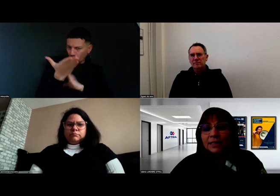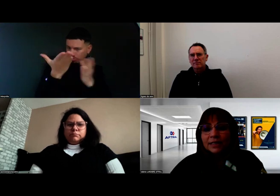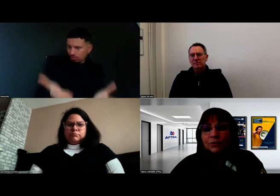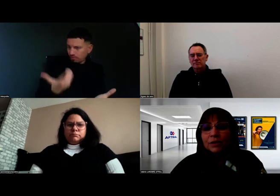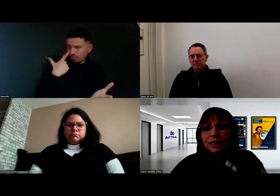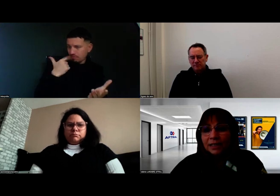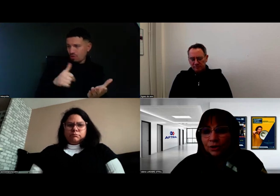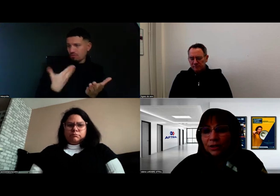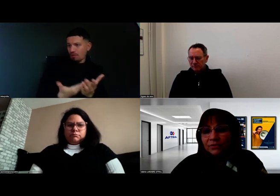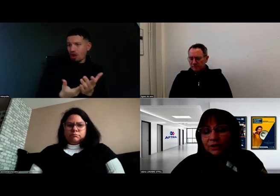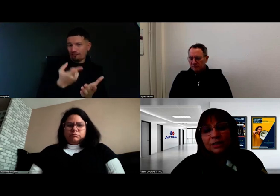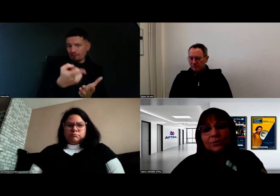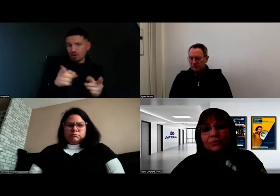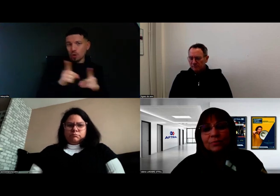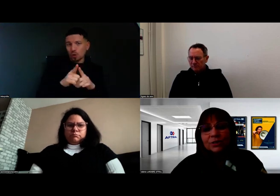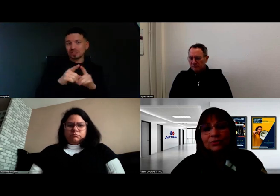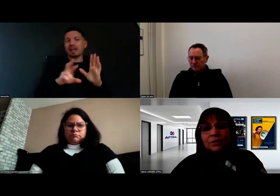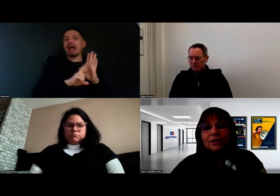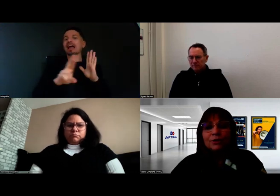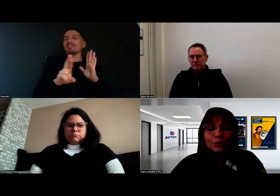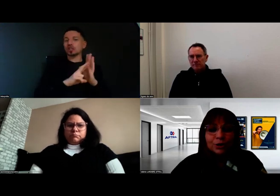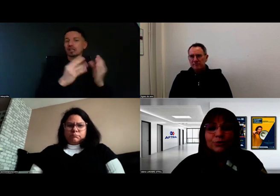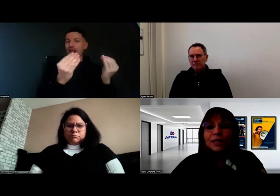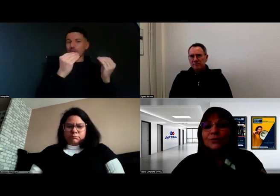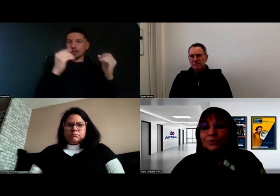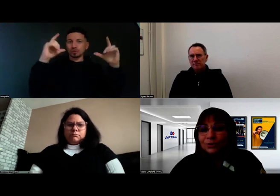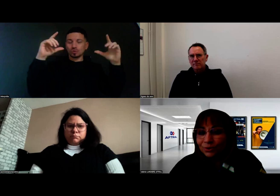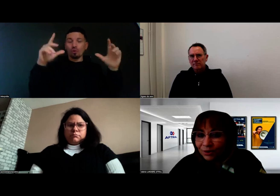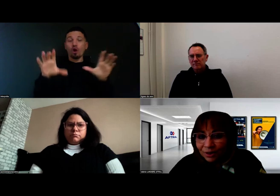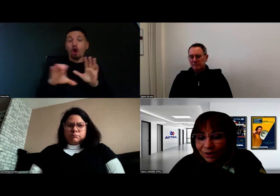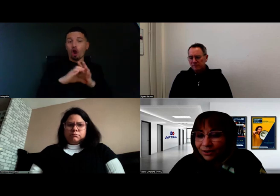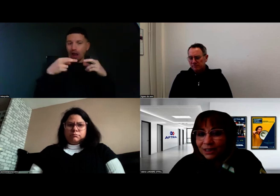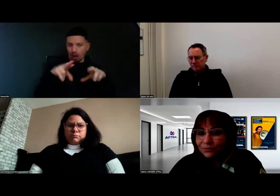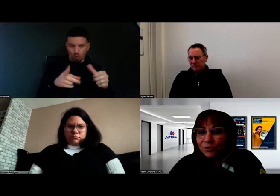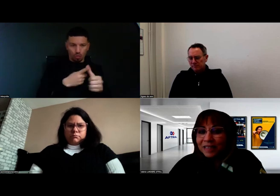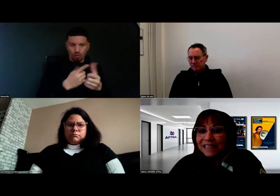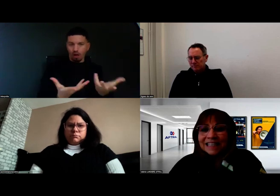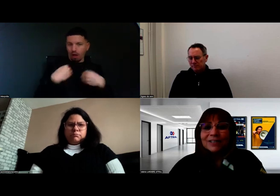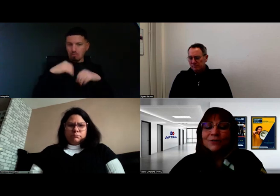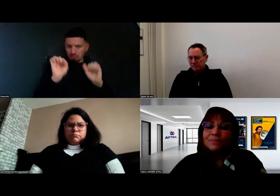à réaliser toutes les tâches du référentiel de formation, le Code de la route qu'il faut repasser,